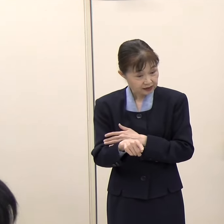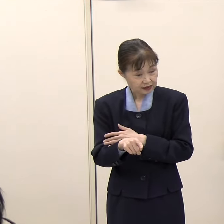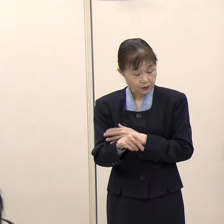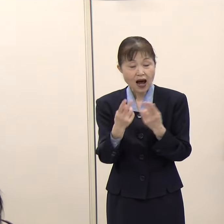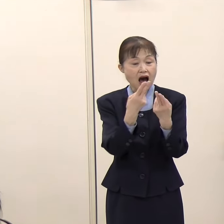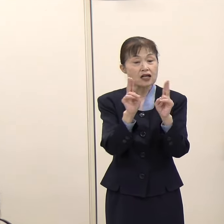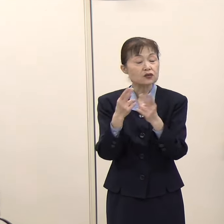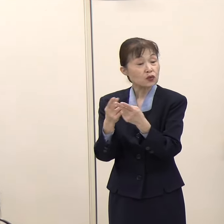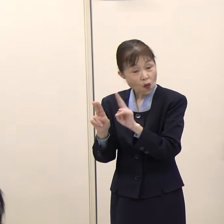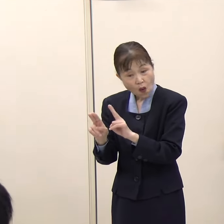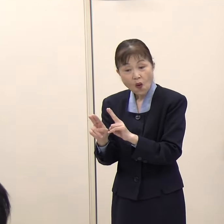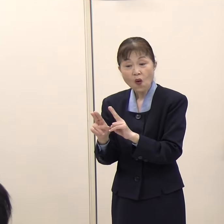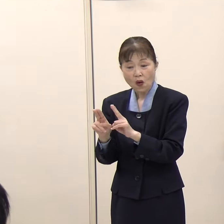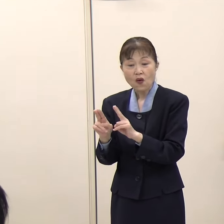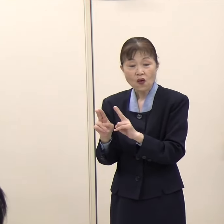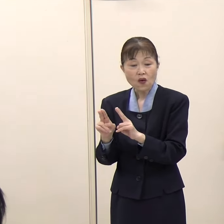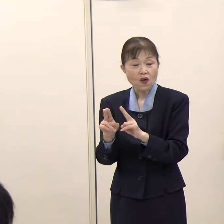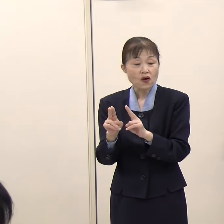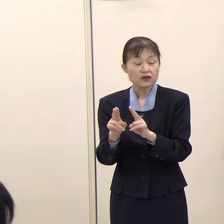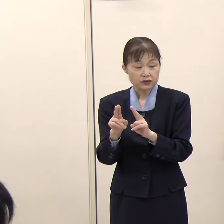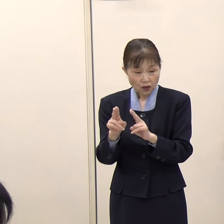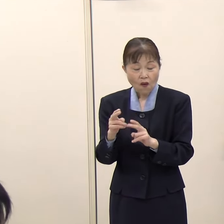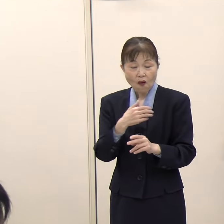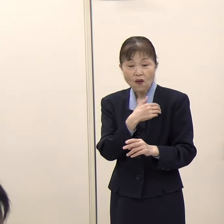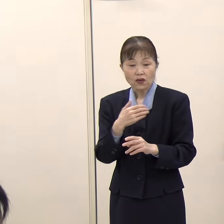（知事）そうですね、政党というか、候補のところに行くことになります。